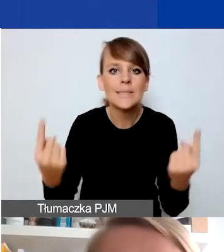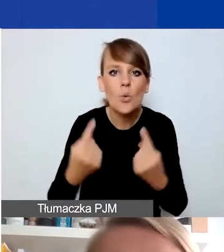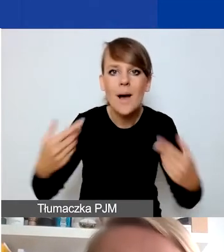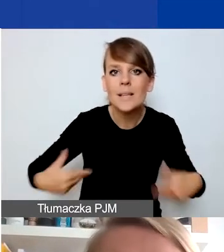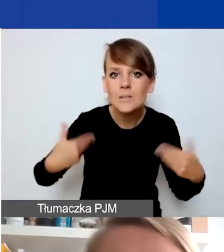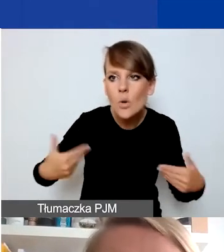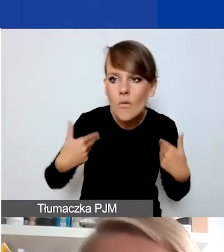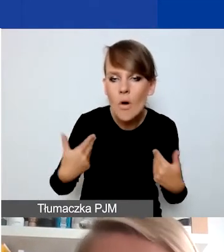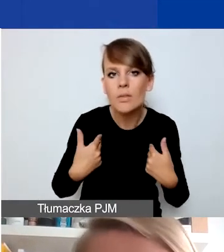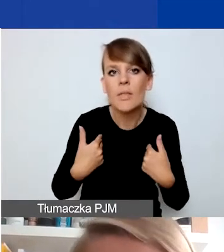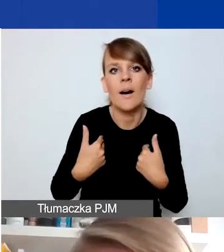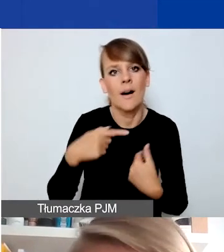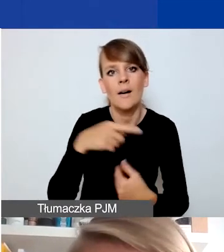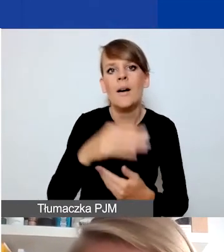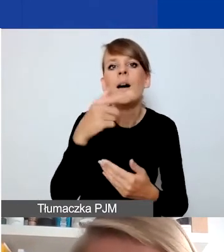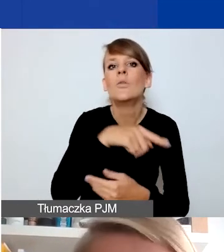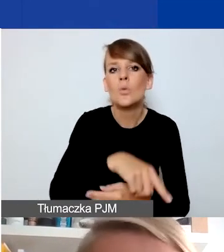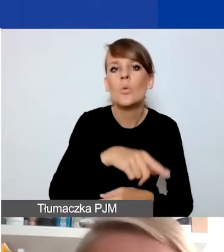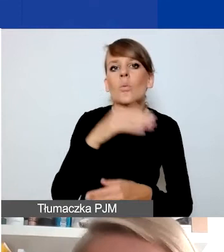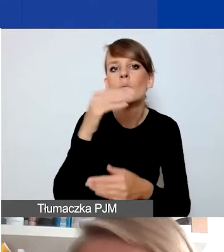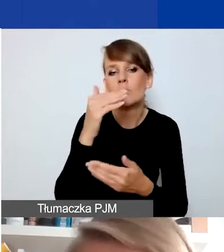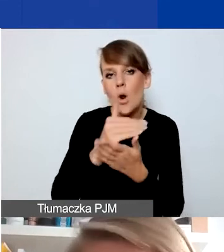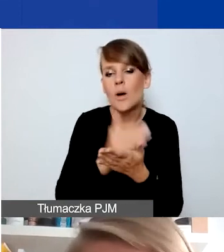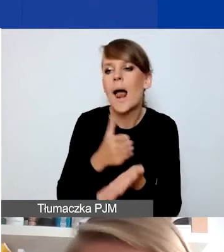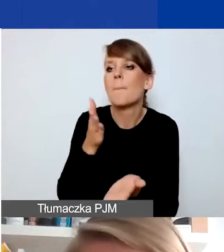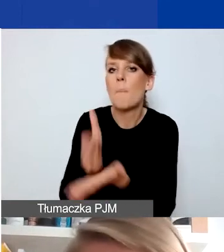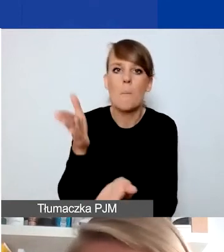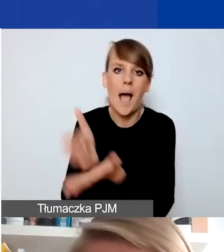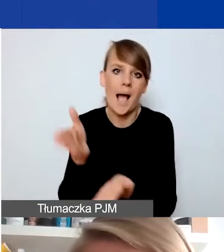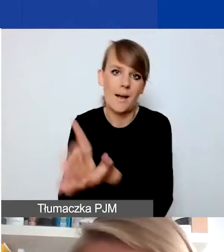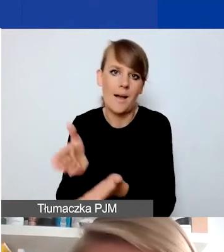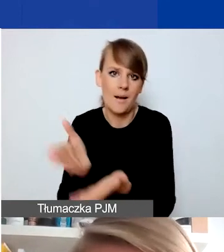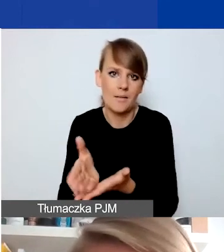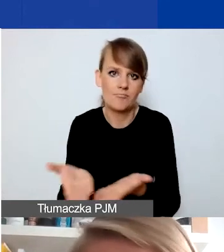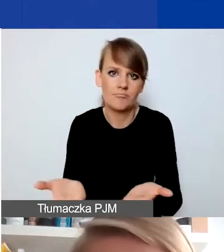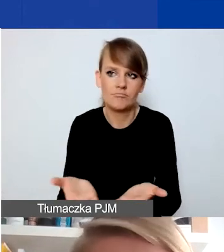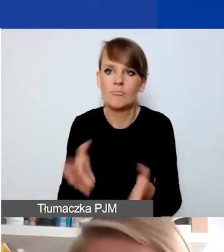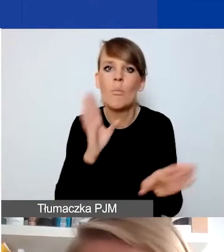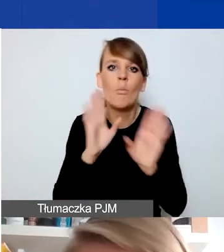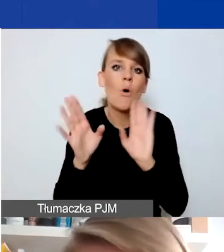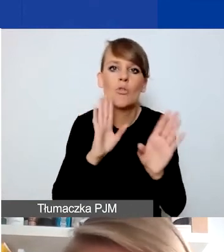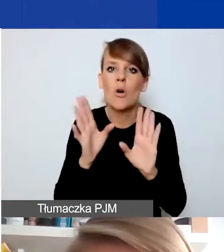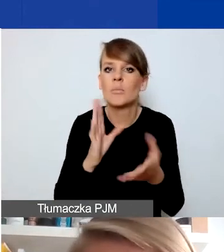będą po prostu pomagać tak jakby to było robione w dowolnym innym momencie,